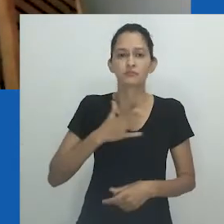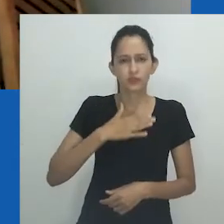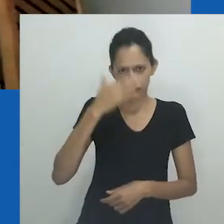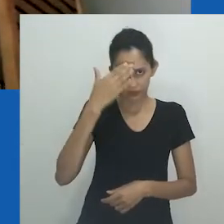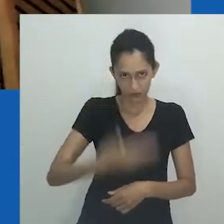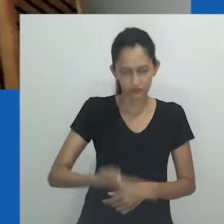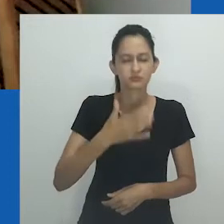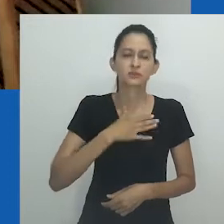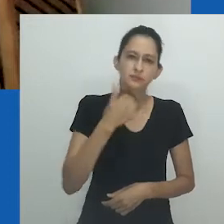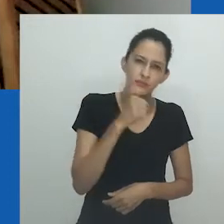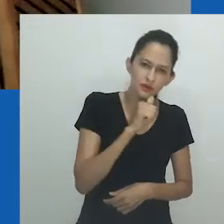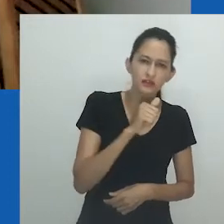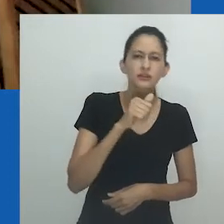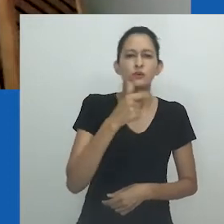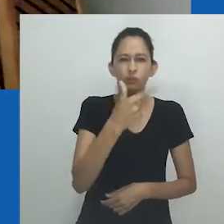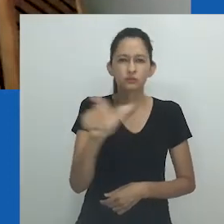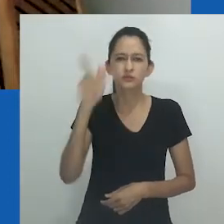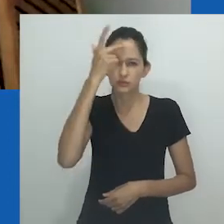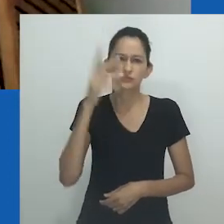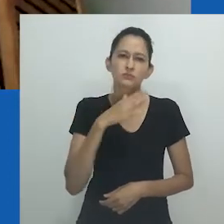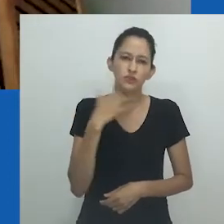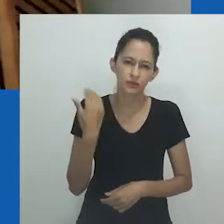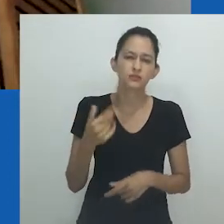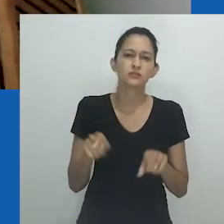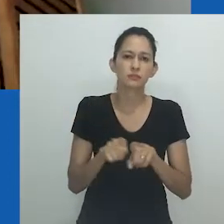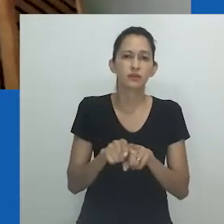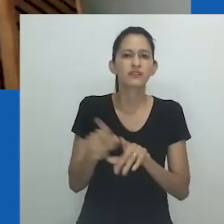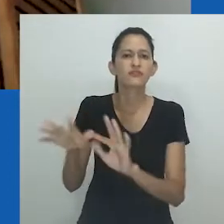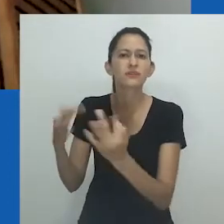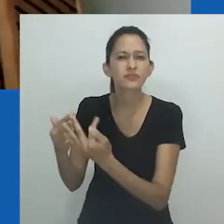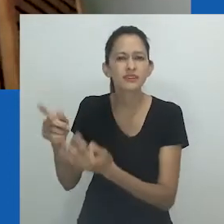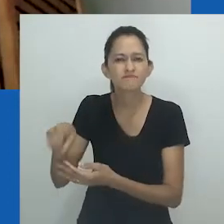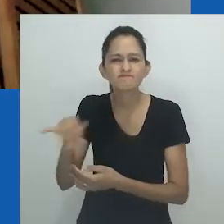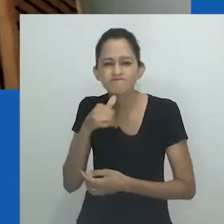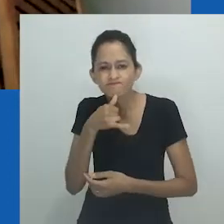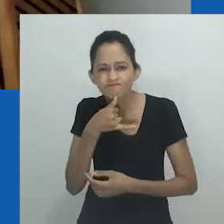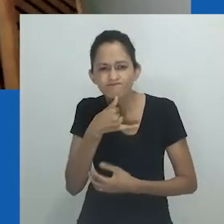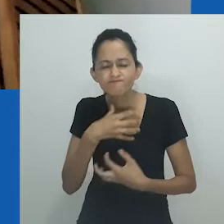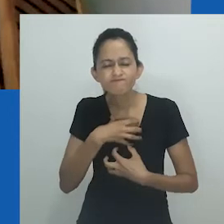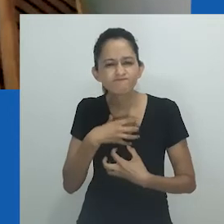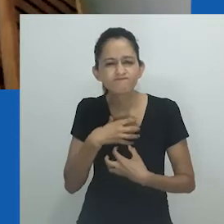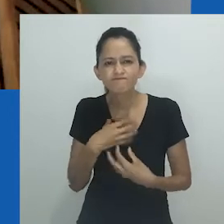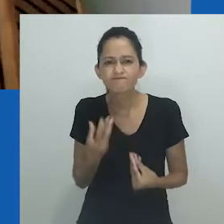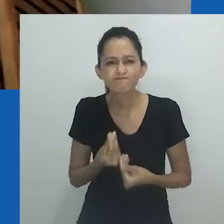Presto, aqui, minha homenagem à minha mãe, a todos os mortos e suas famílias, àquelas que, como a minha,